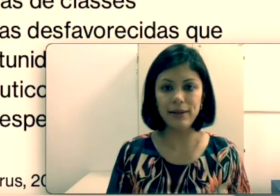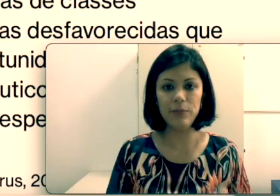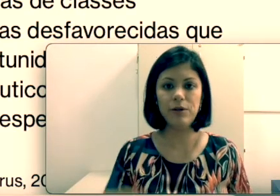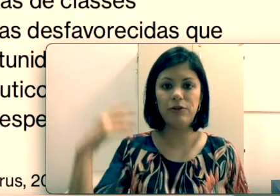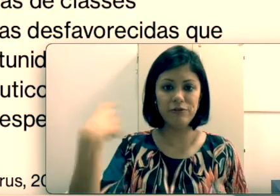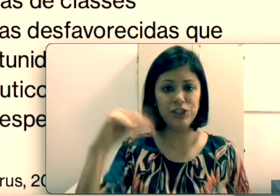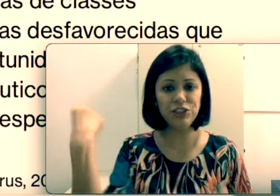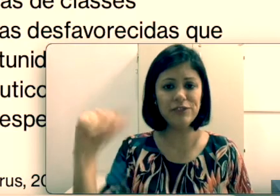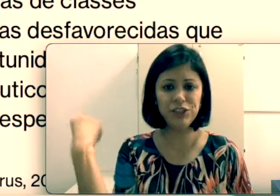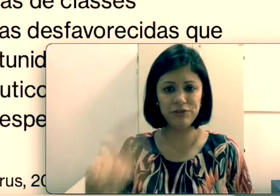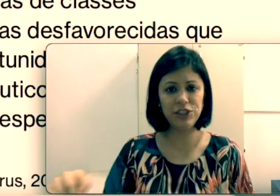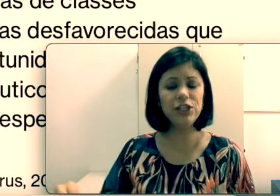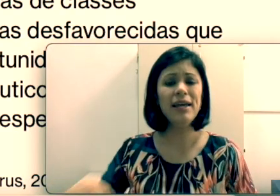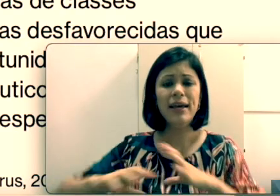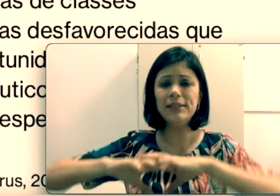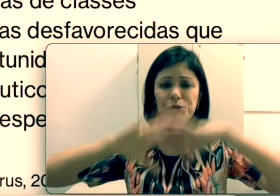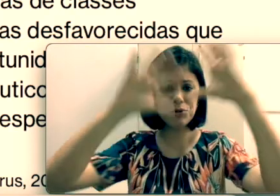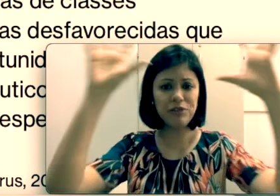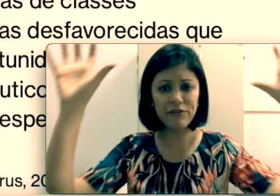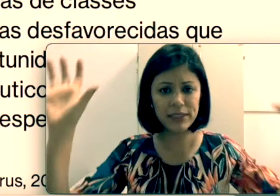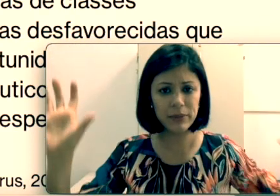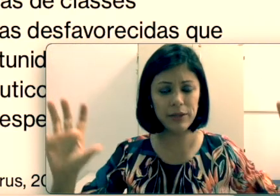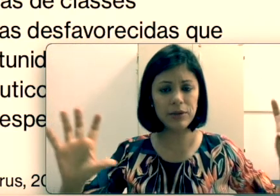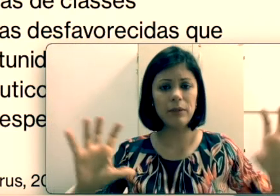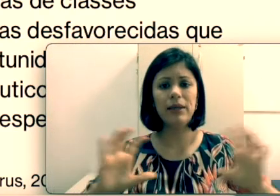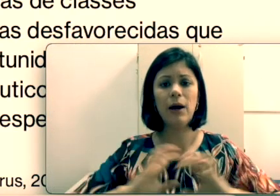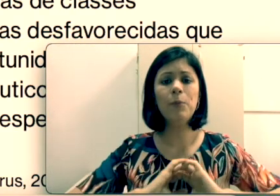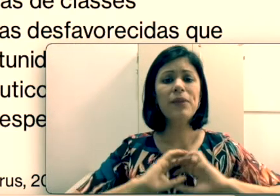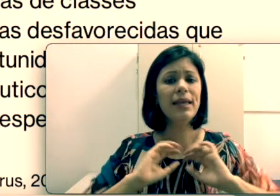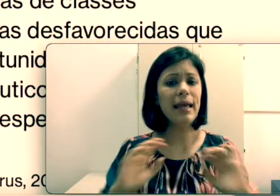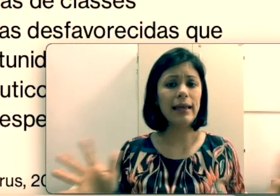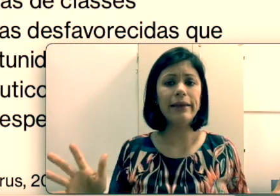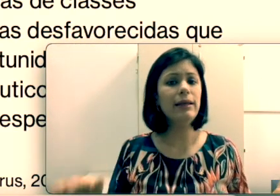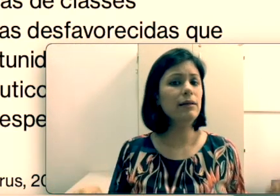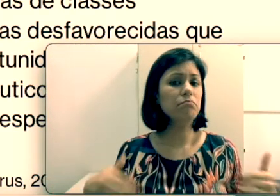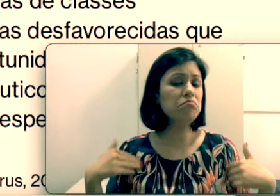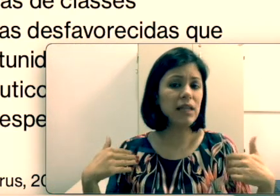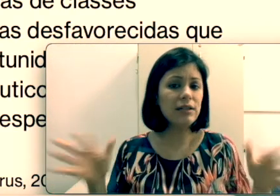pena porque eu vou investir, esse surdo vai fazer uma leitura labial e está resolvido